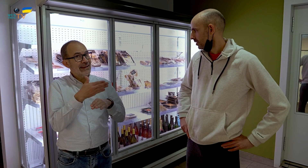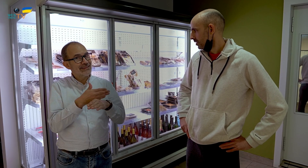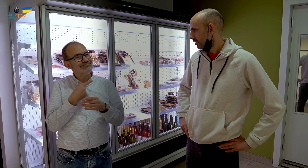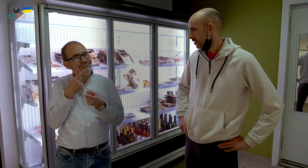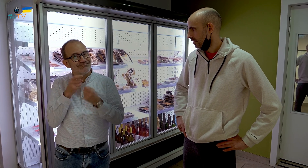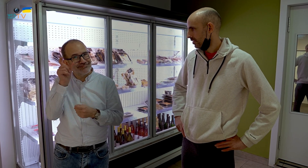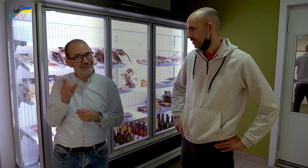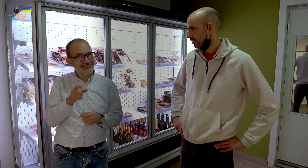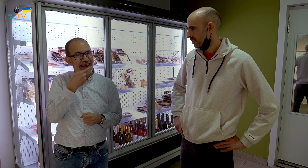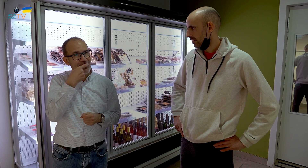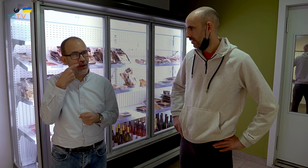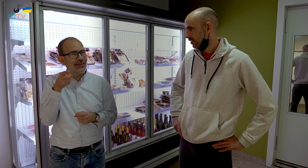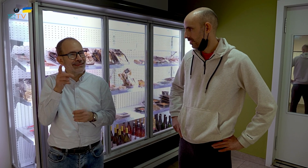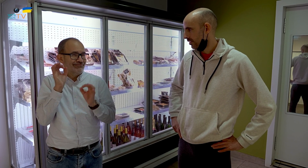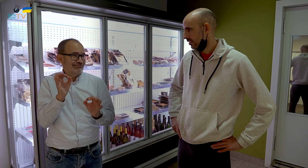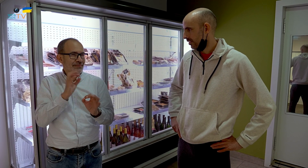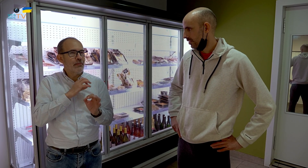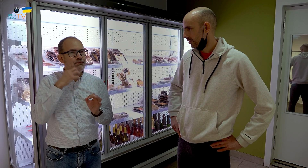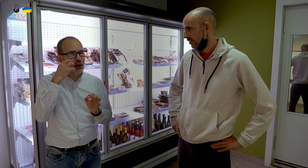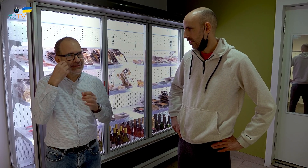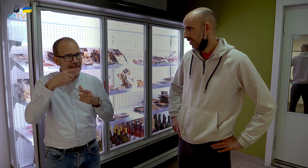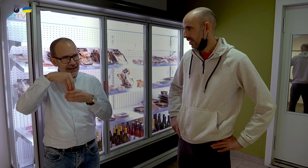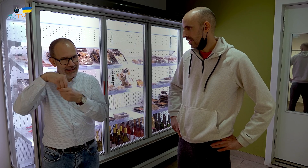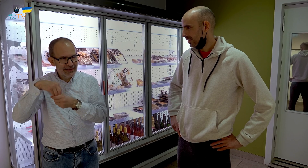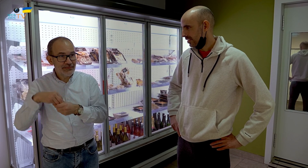Antes hemos entrevistado a Eduard, quien se dedica a los postres.